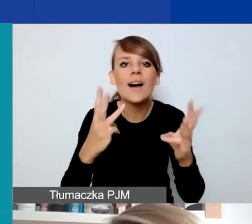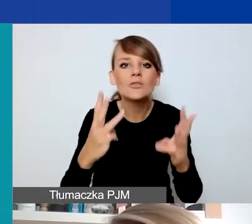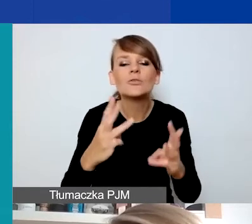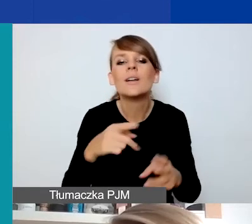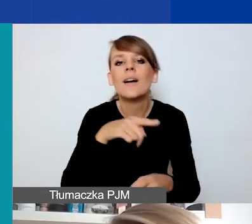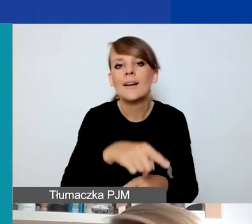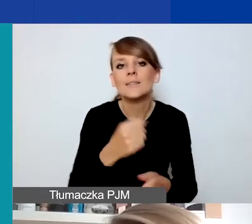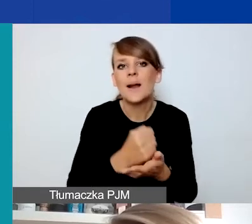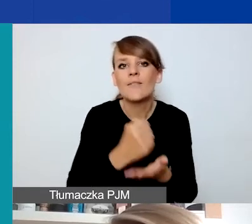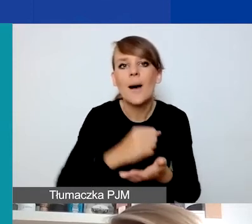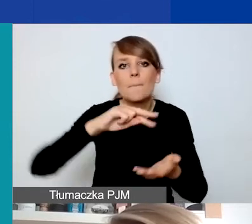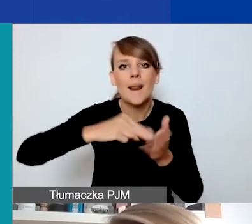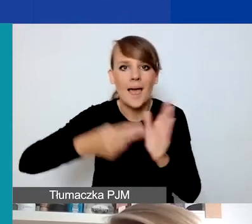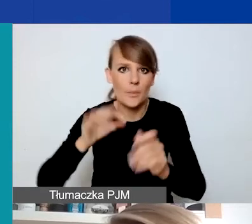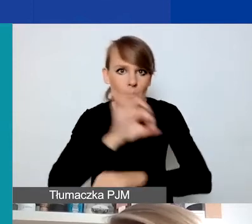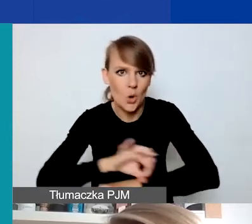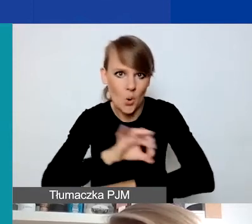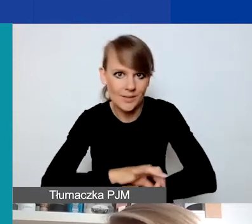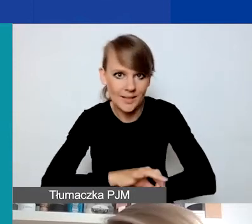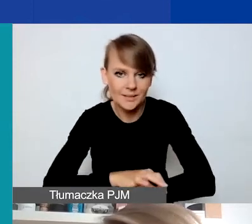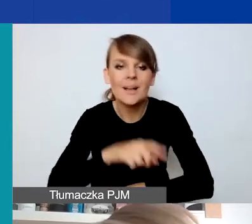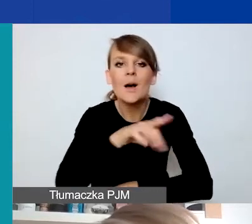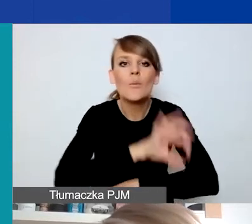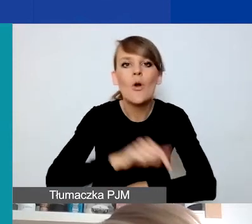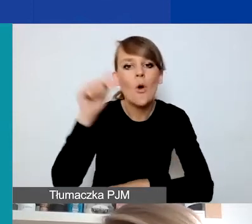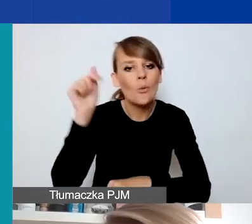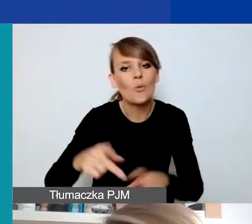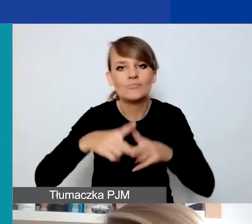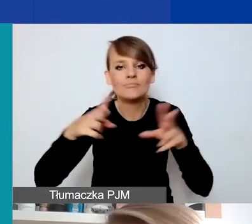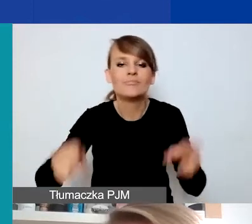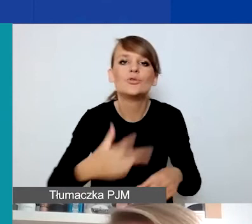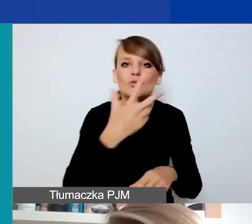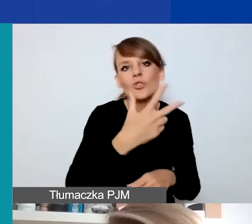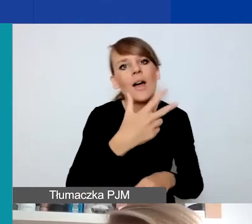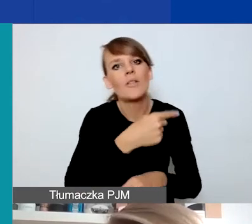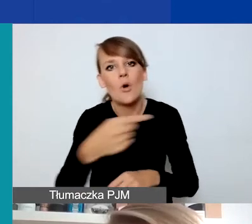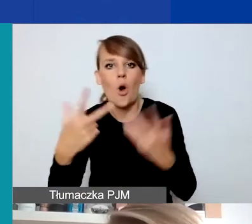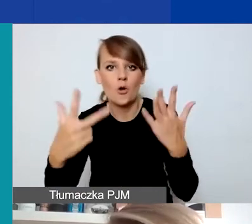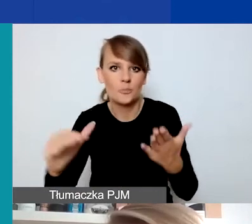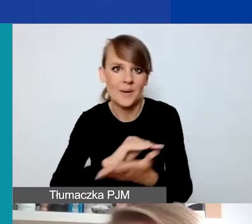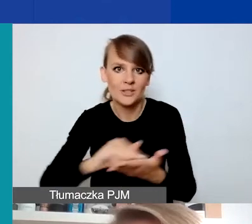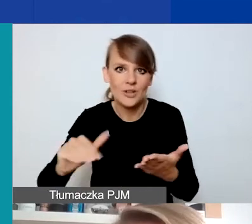bo projekty muszą się zmieścić w okresie od trzech do ośmiu miesięcy. Czyli faktycznie są pomyślane